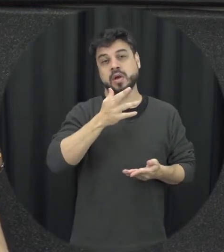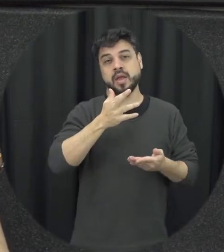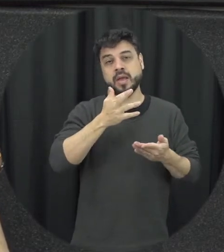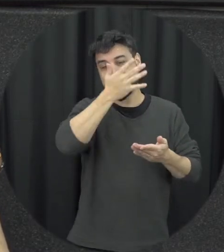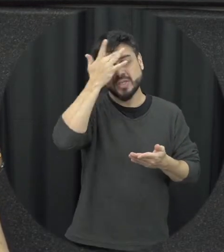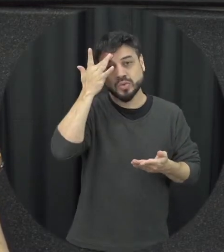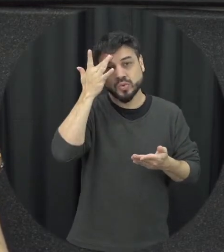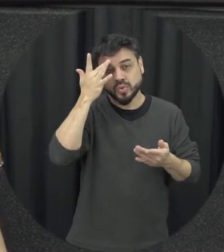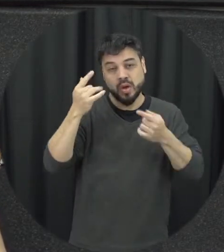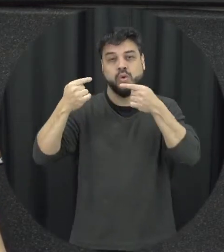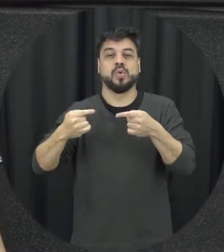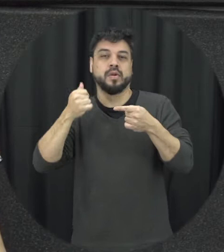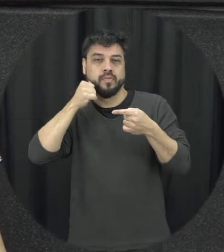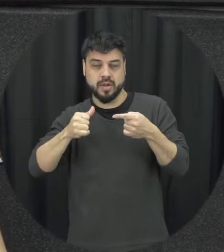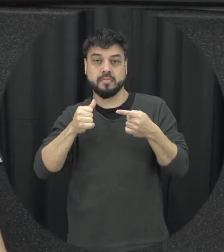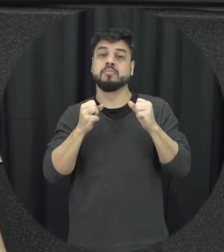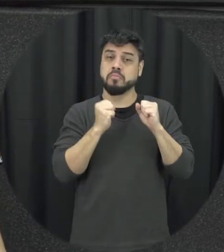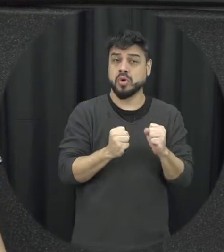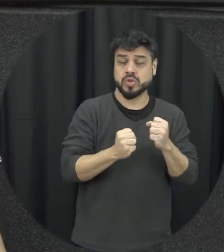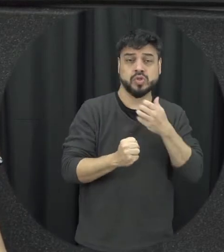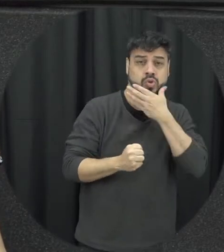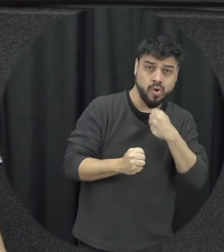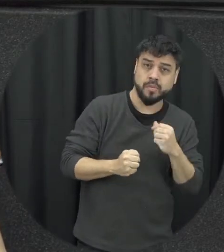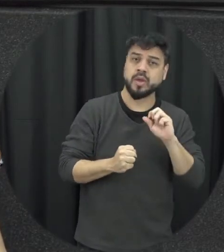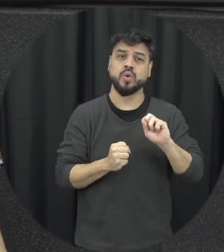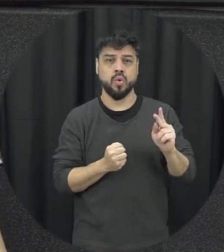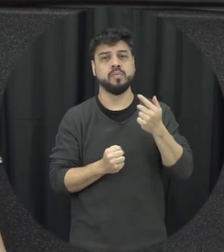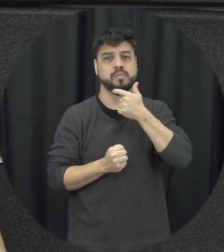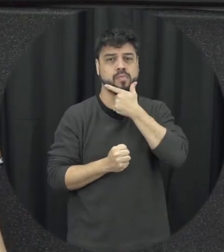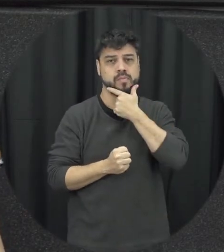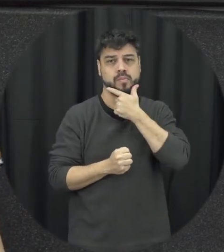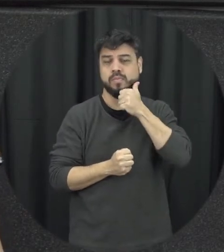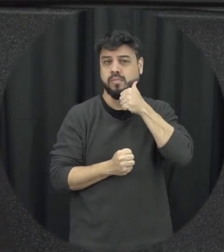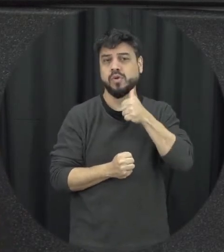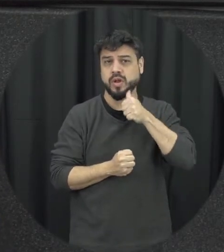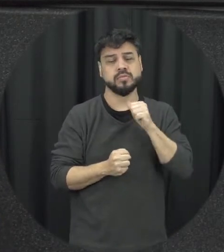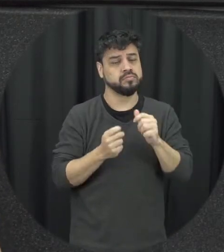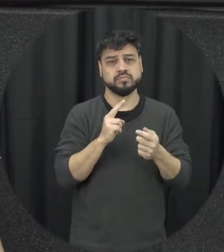ser homens e que podem ser mulheres também é porque a lei prevê que independentemente da orientação